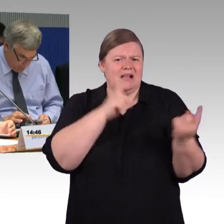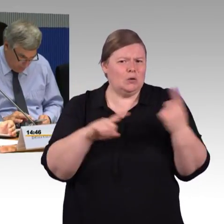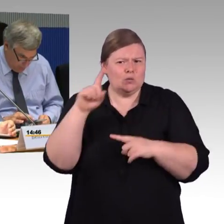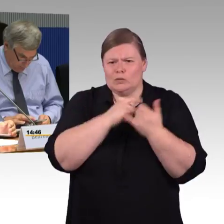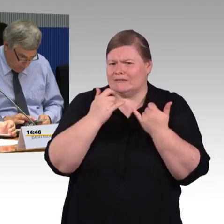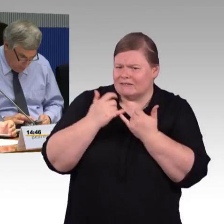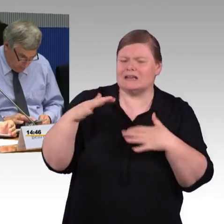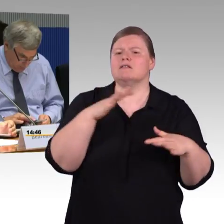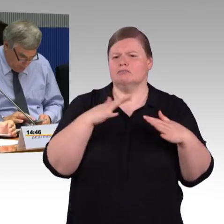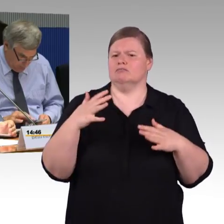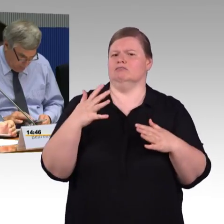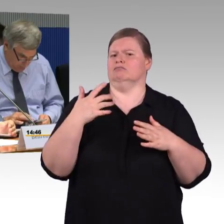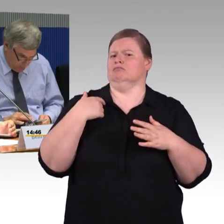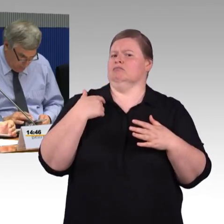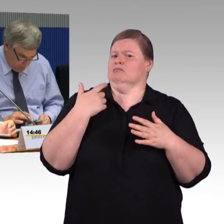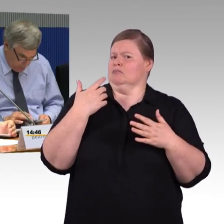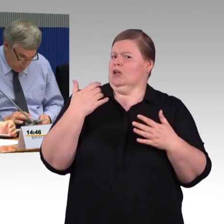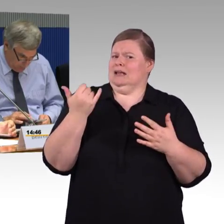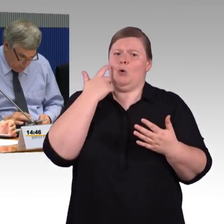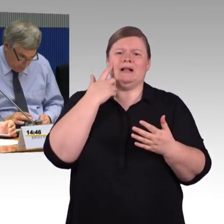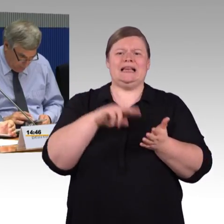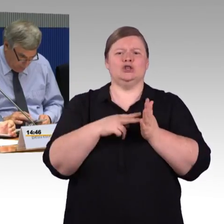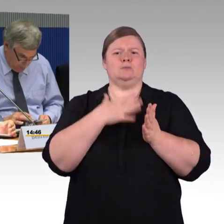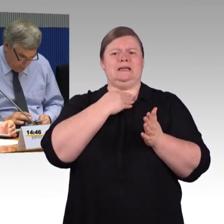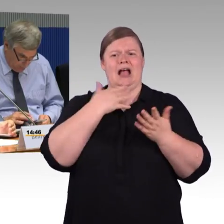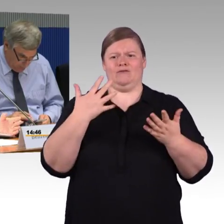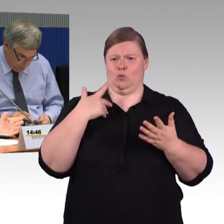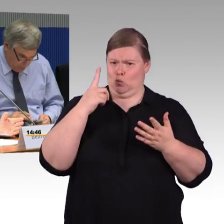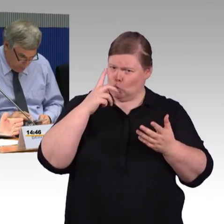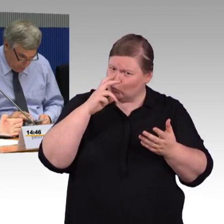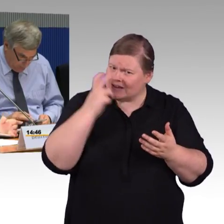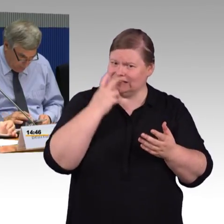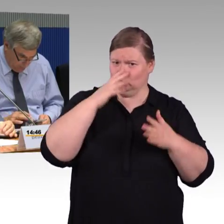dass ein Aufzug um die Barrierefreiheit zu schaffen nicht möglich wäre, oder? So hab ich Sie verstanden.